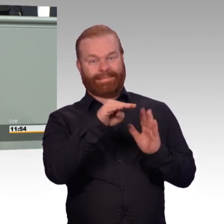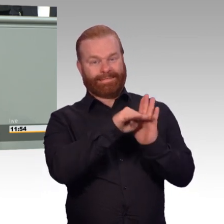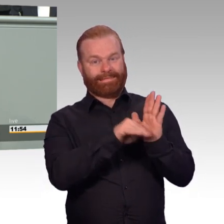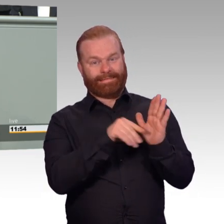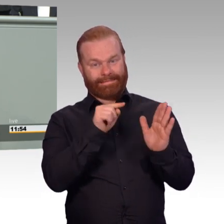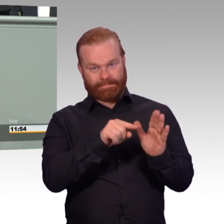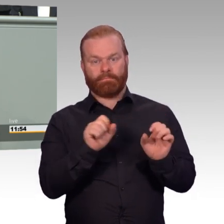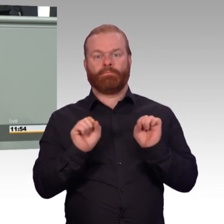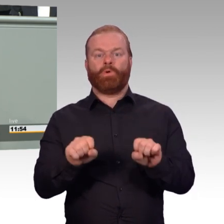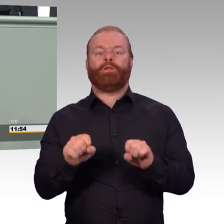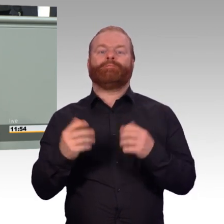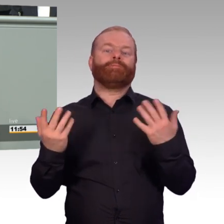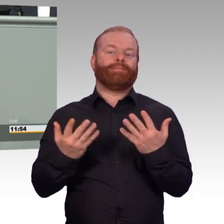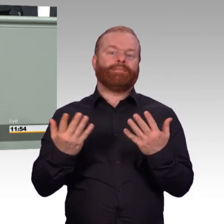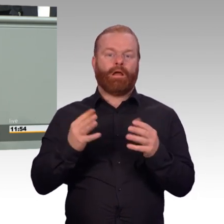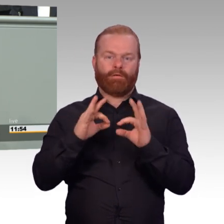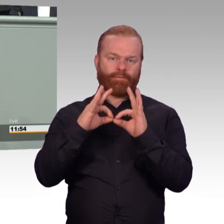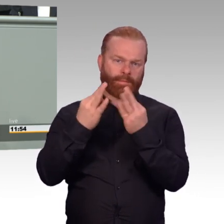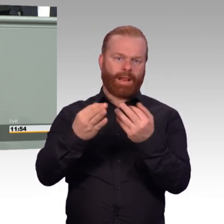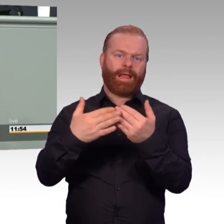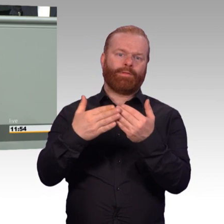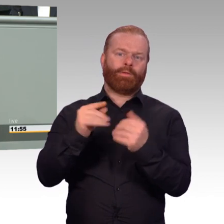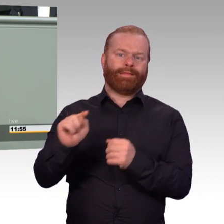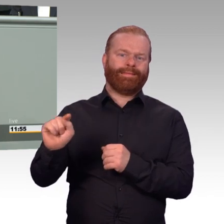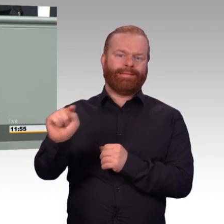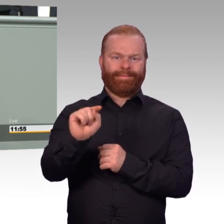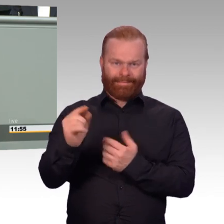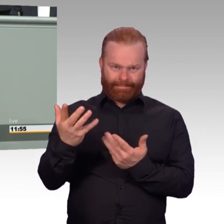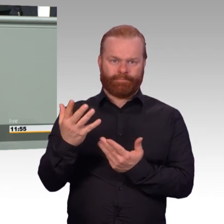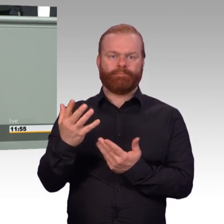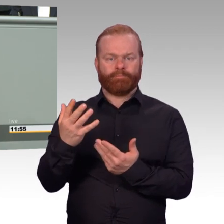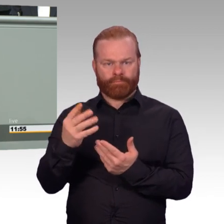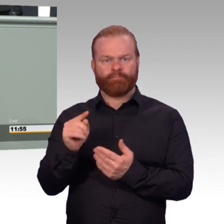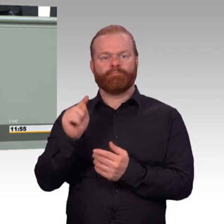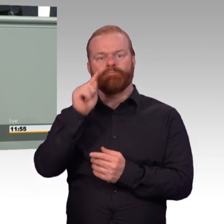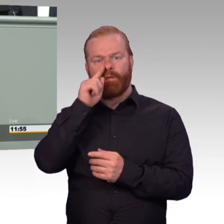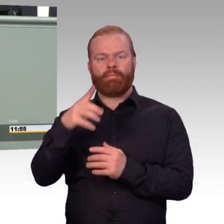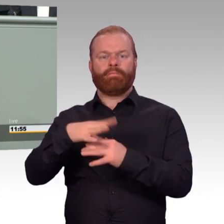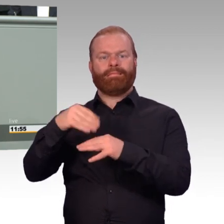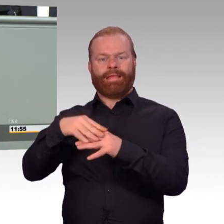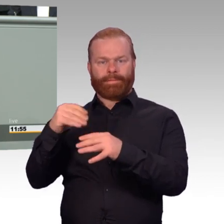dass diese Kosten von der Bundeswehr dann auch übernommen werden. Wir entwickeln die Einsatzversorgung weiter.